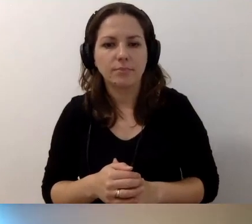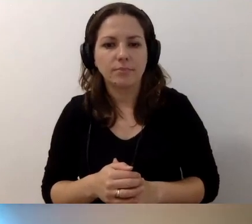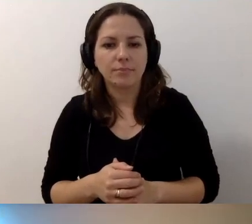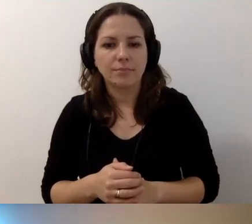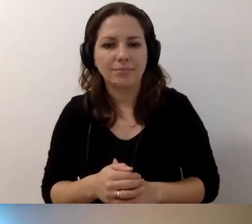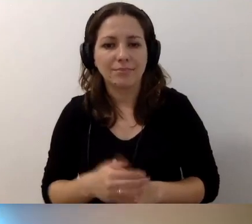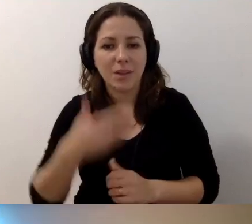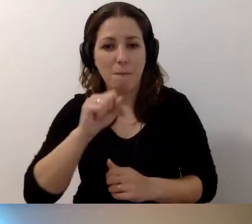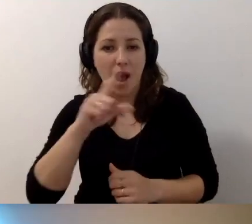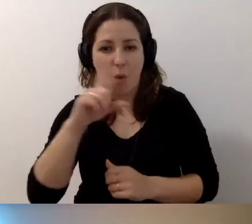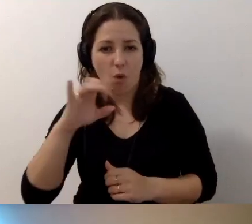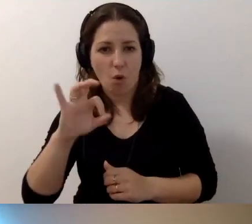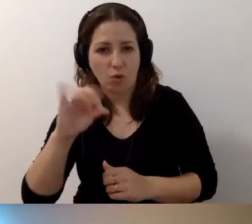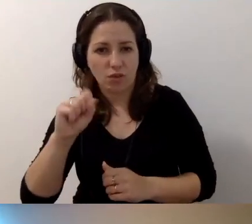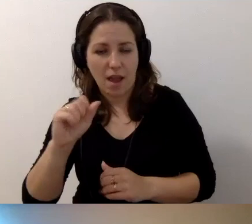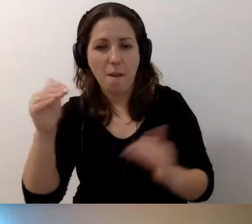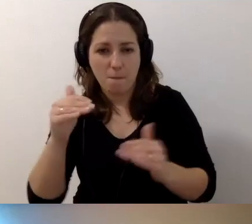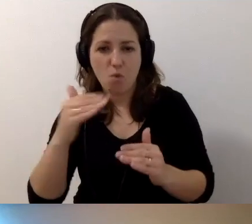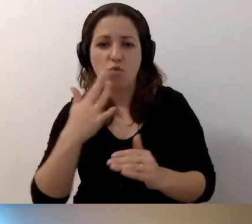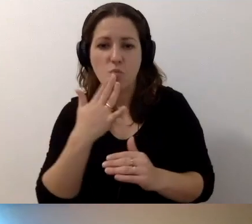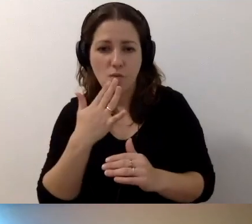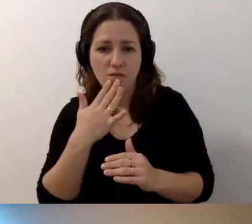Możesz mówić. Słyszysz nas?